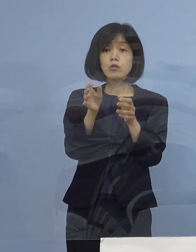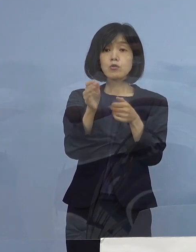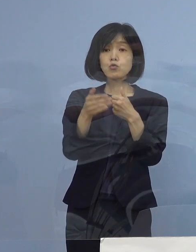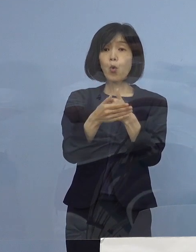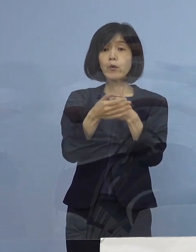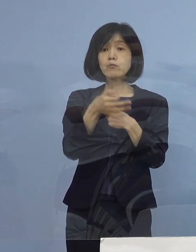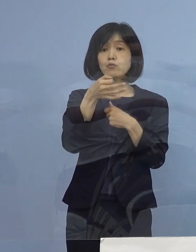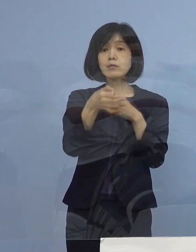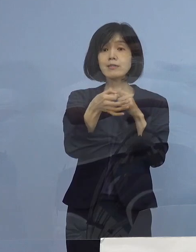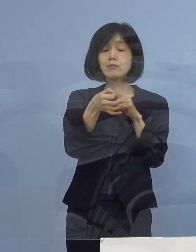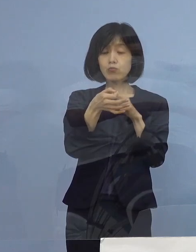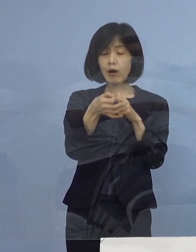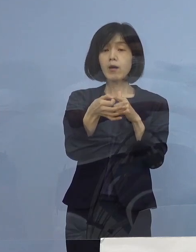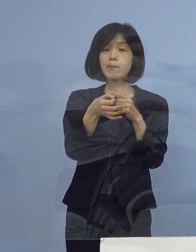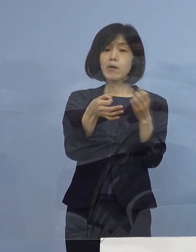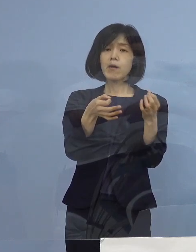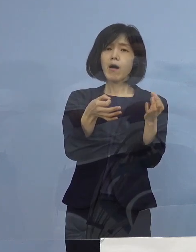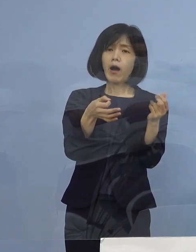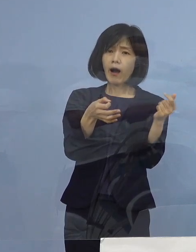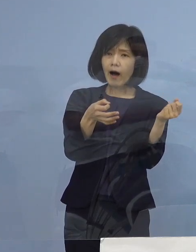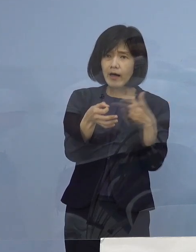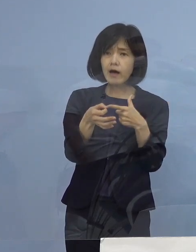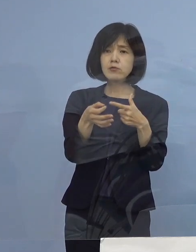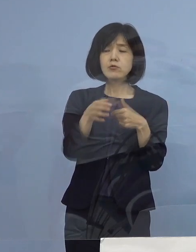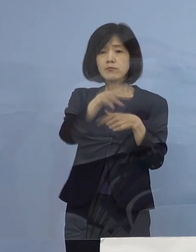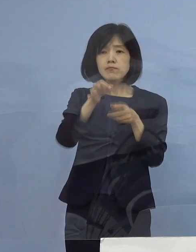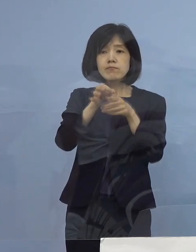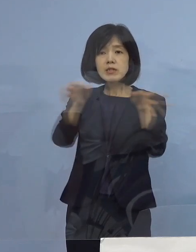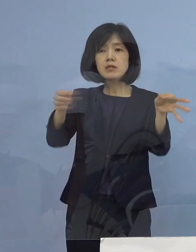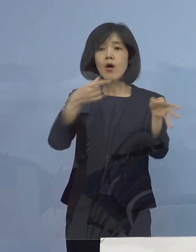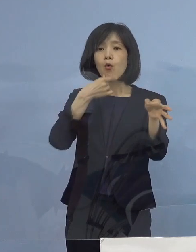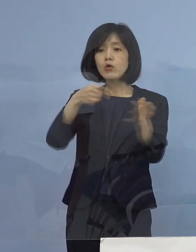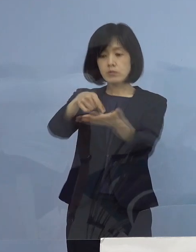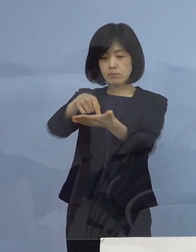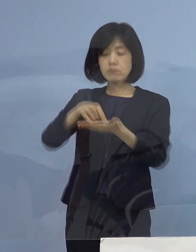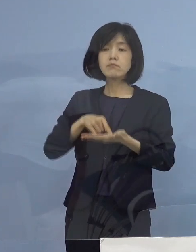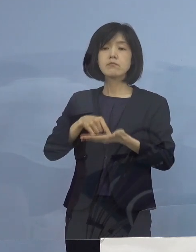極力早く出してもらいたいという こういう ご要請をいただいたんですね